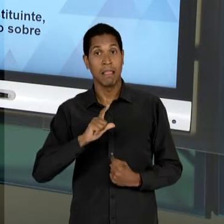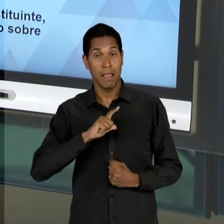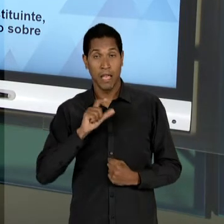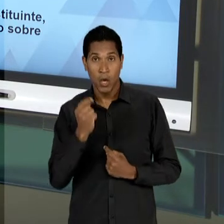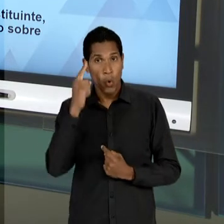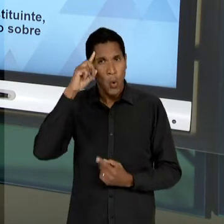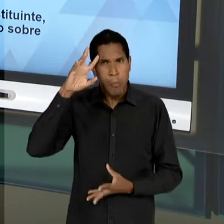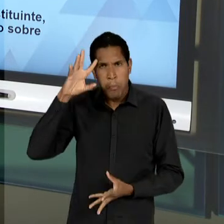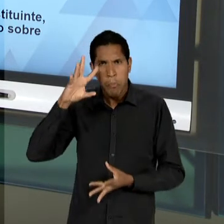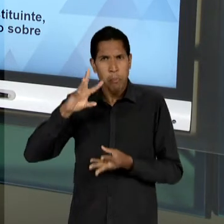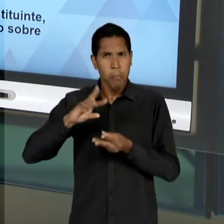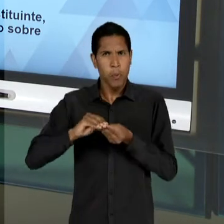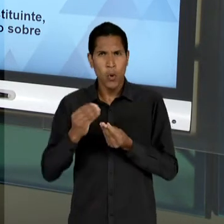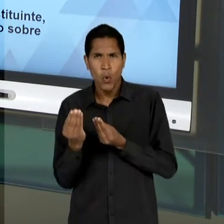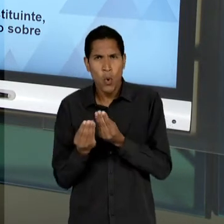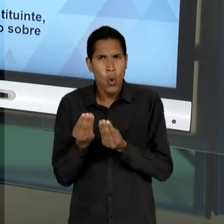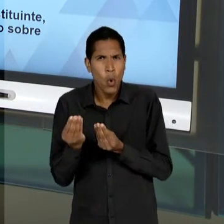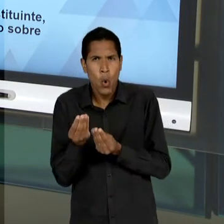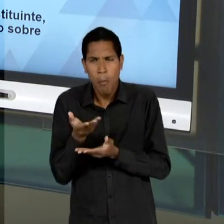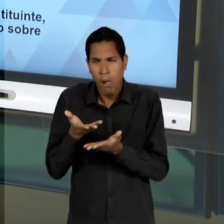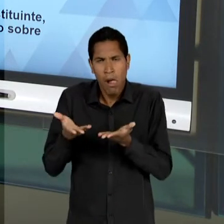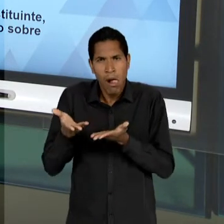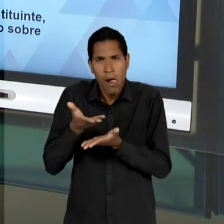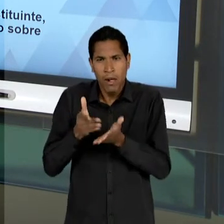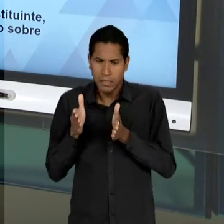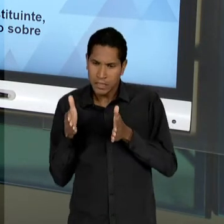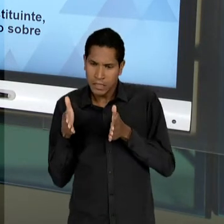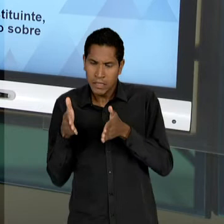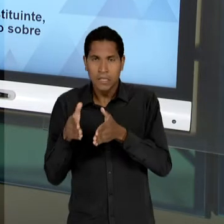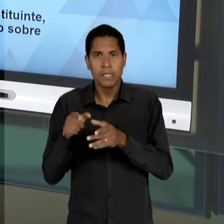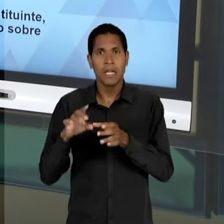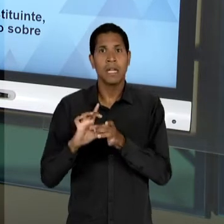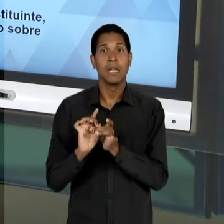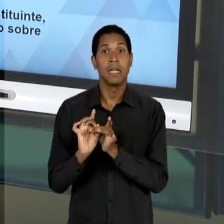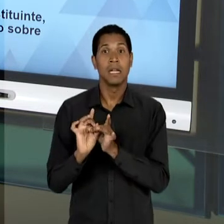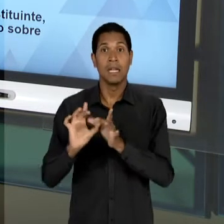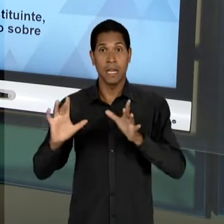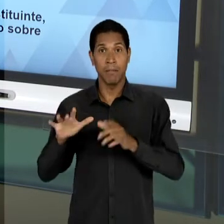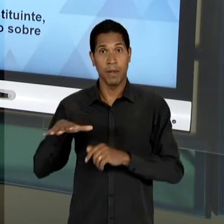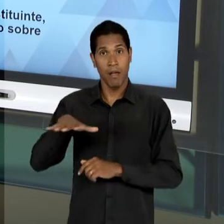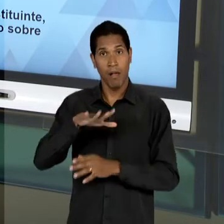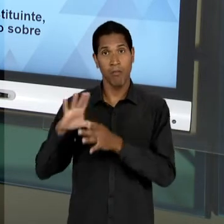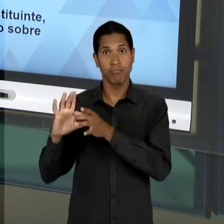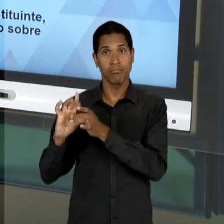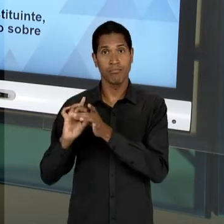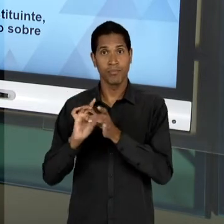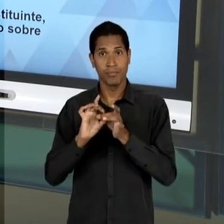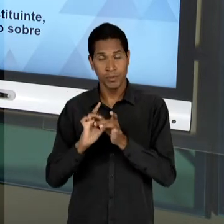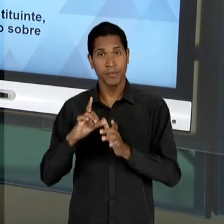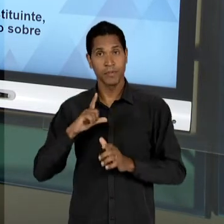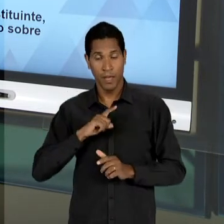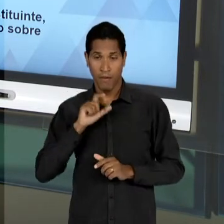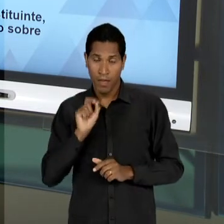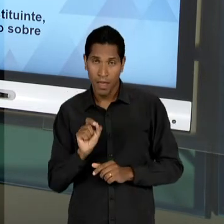COMPREENSÃO, OU SEJA, DESSA VERTENTE LIBERAL QUE MARCOU AQUELA CLIVAGEM ENTRE EDUCADORES LIBERAIS